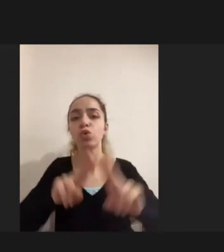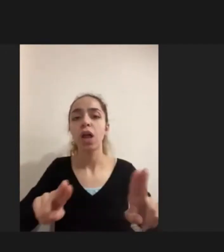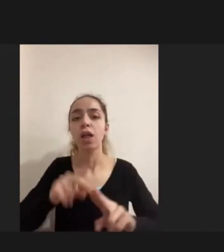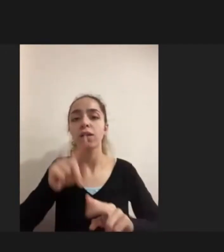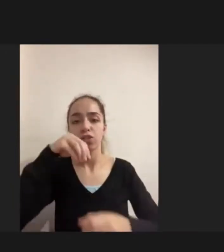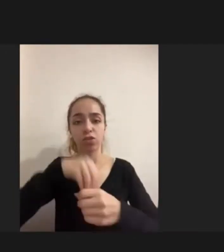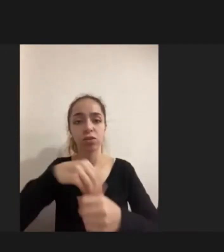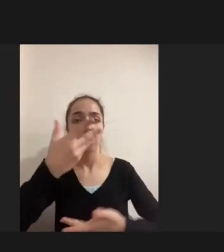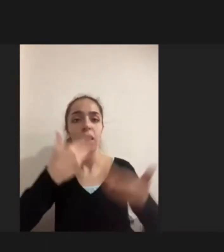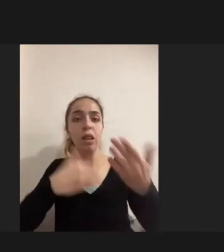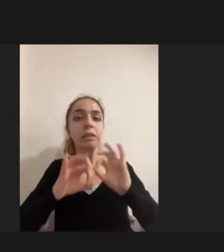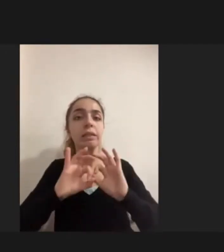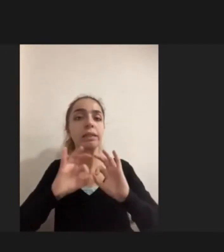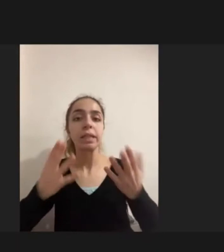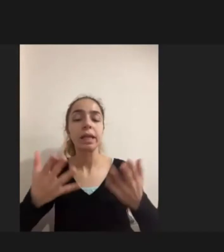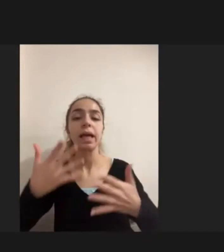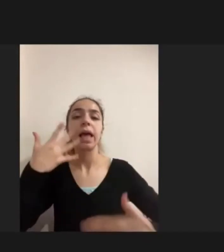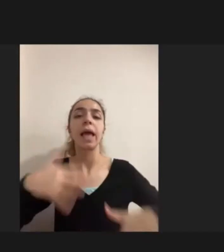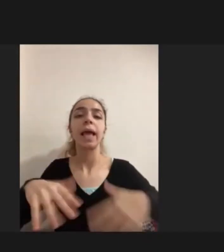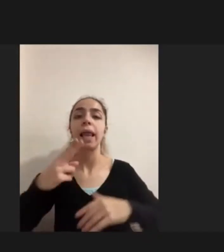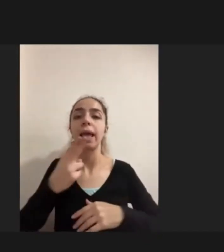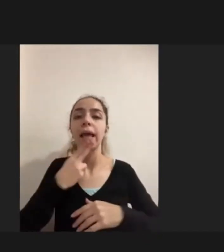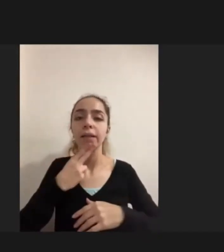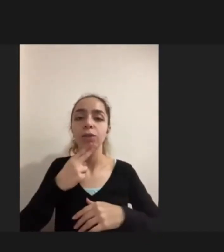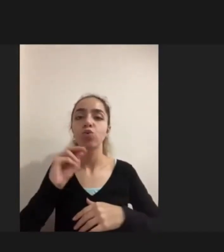Engelli kadınlar ve çocuklar erkeklere oranla